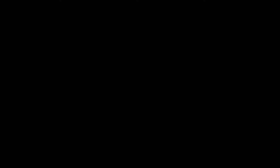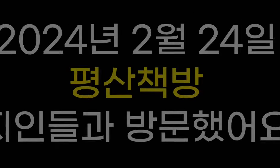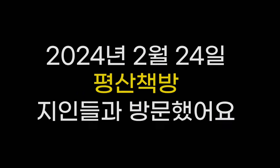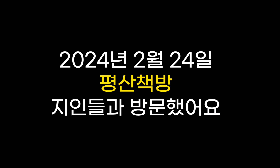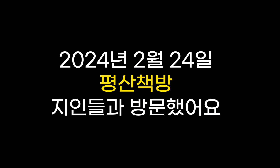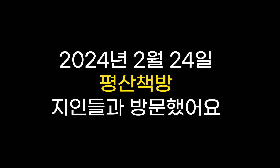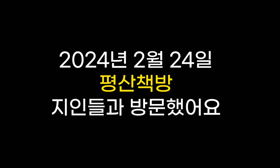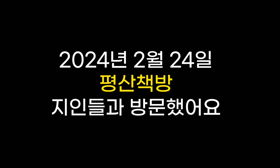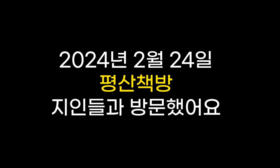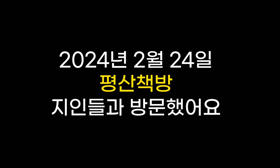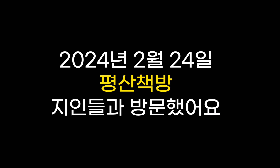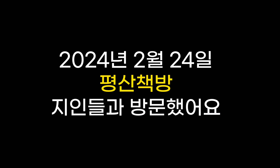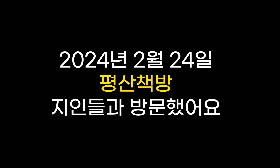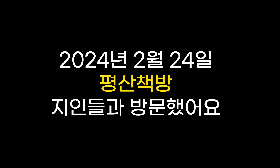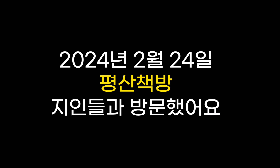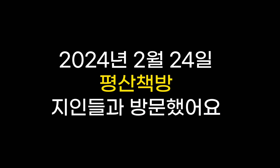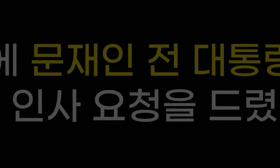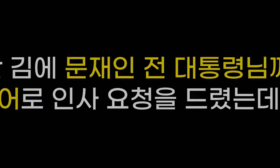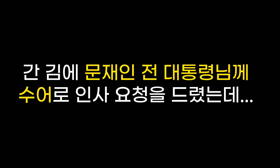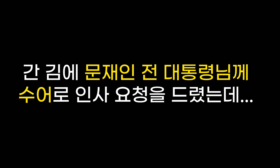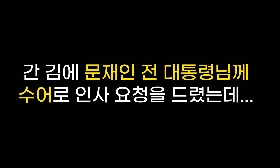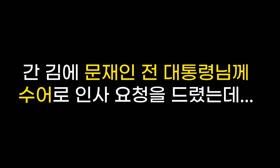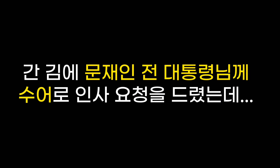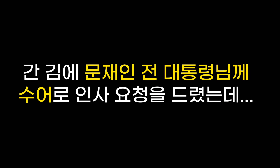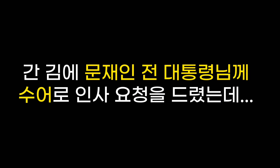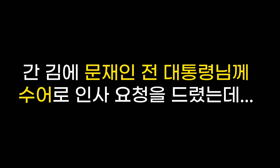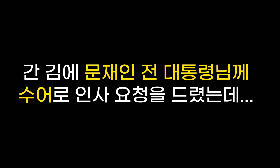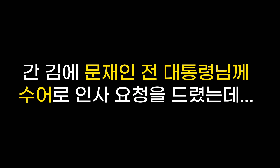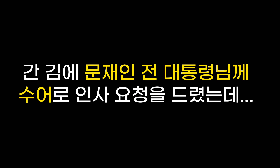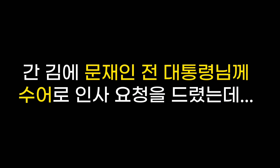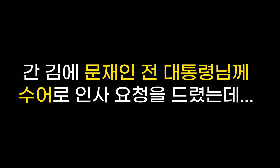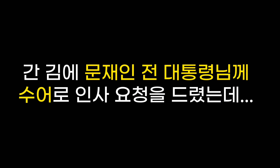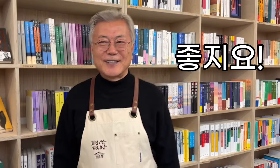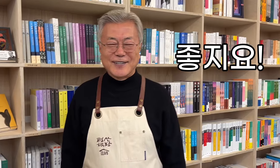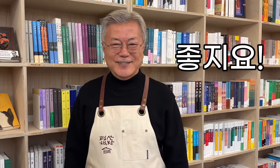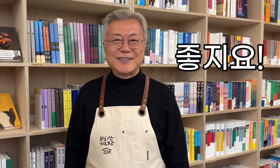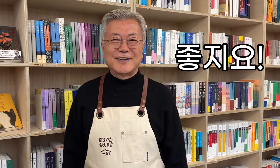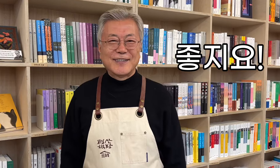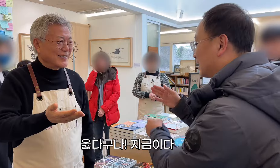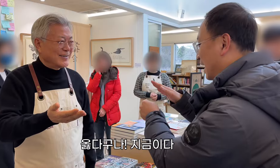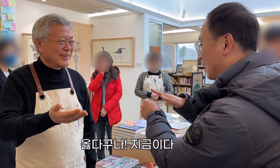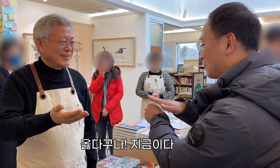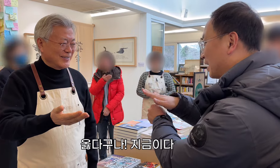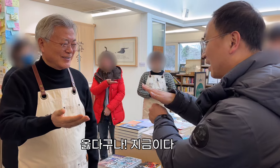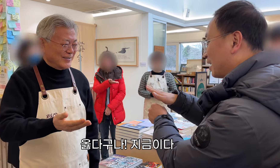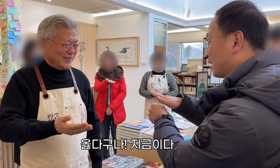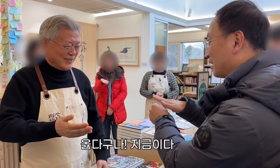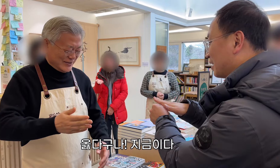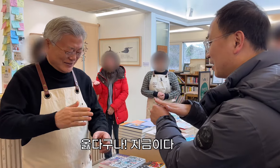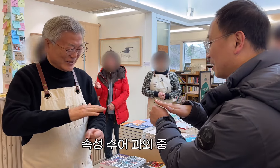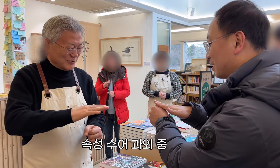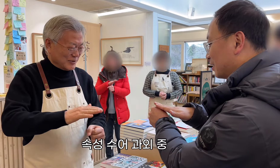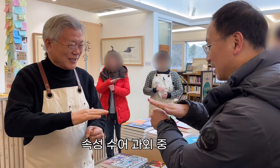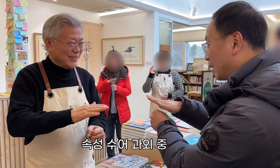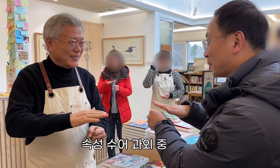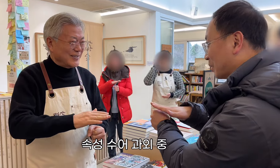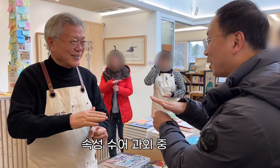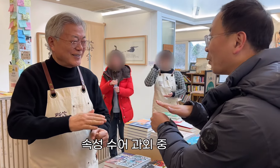2024년 2월 24일 평산책방 지인들과 방문했어요 간 김에 문재인 전 대통령님께 수어로 인사 요청을 드렸는데... 좋지요! 옳다구나! 지금이다 속성 수어 과외 중